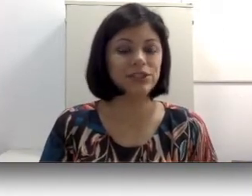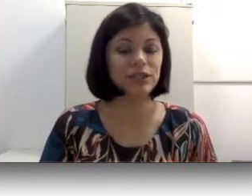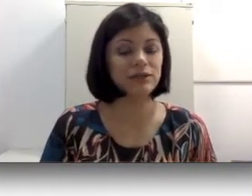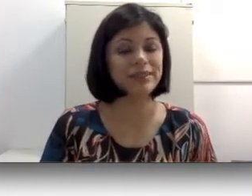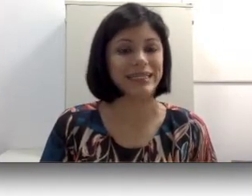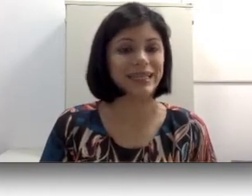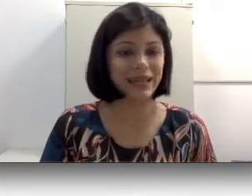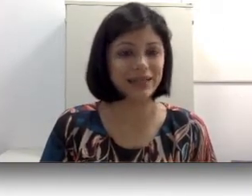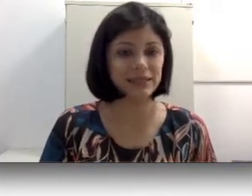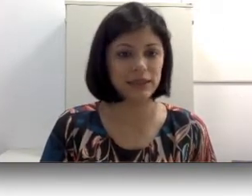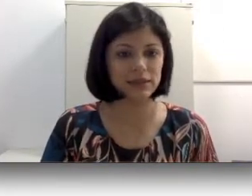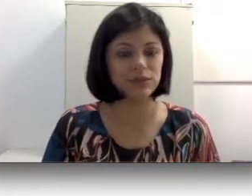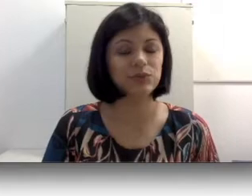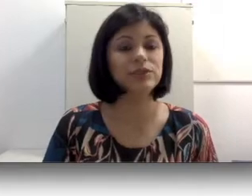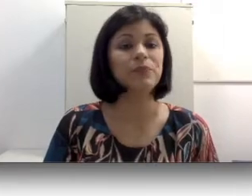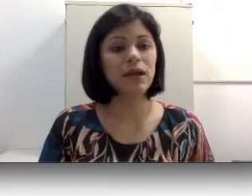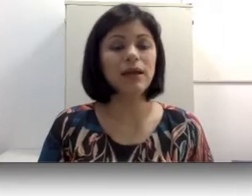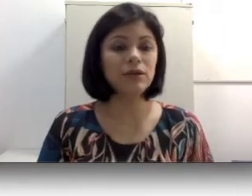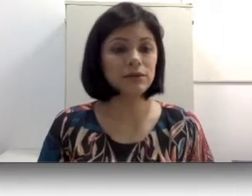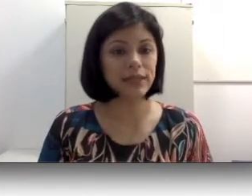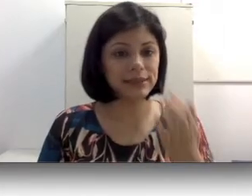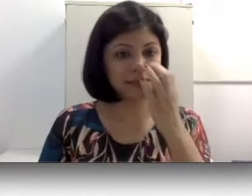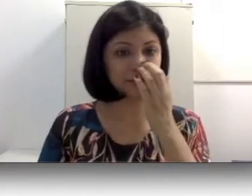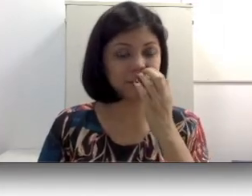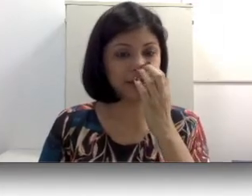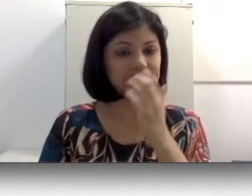que ela não está integrada essa criança surda, ela não consegue desenvolver essa